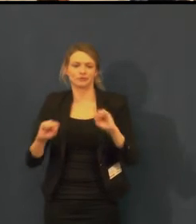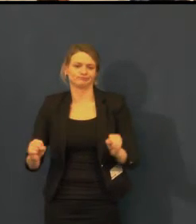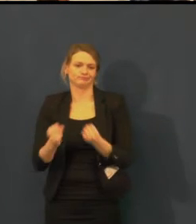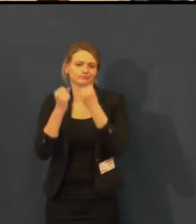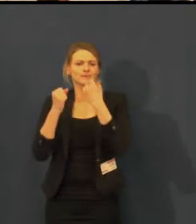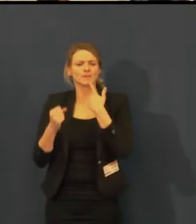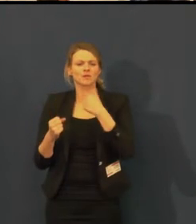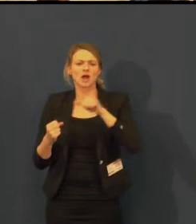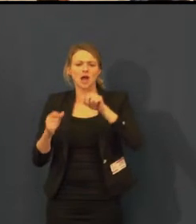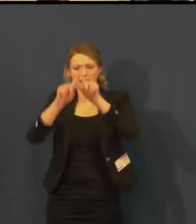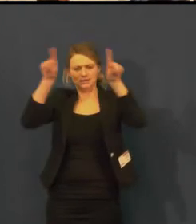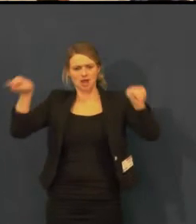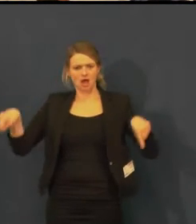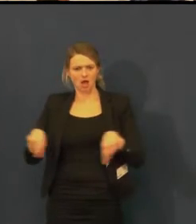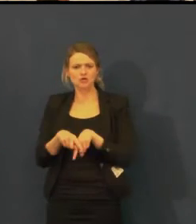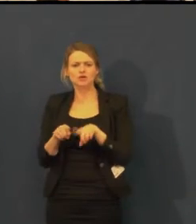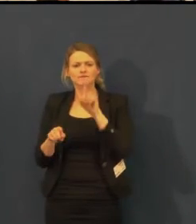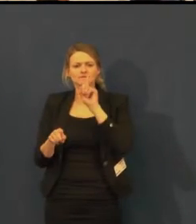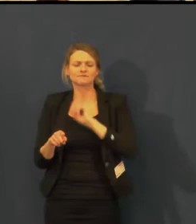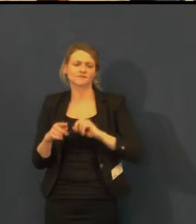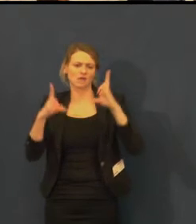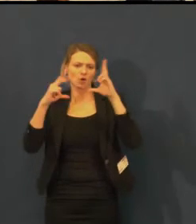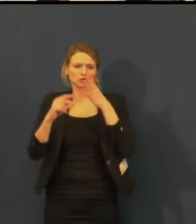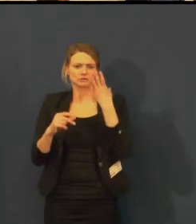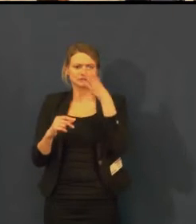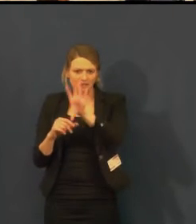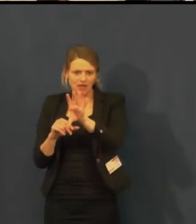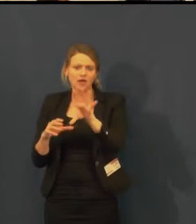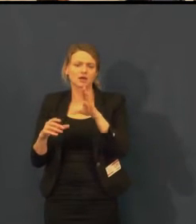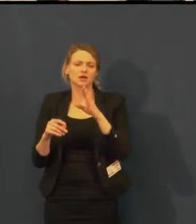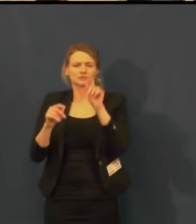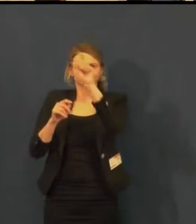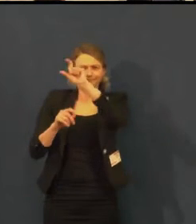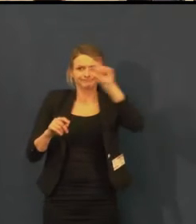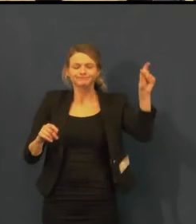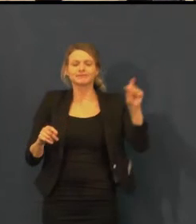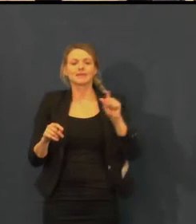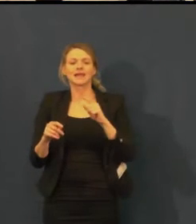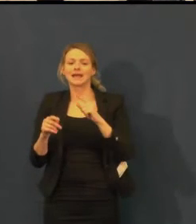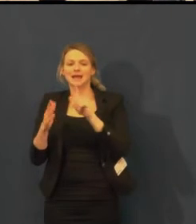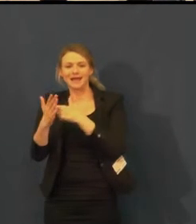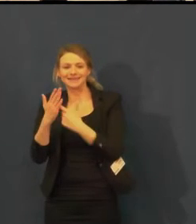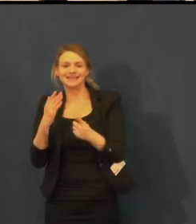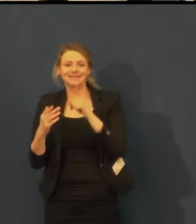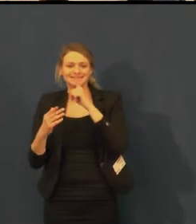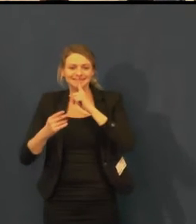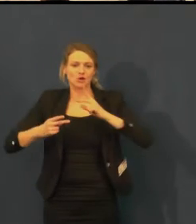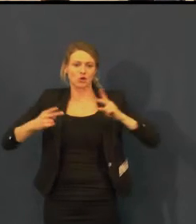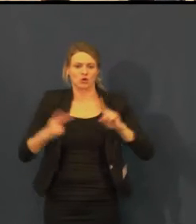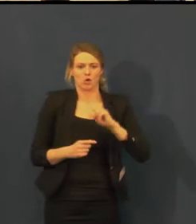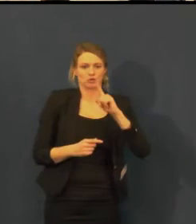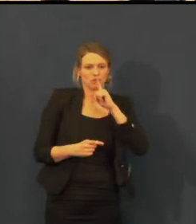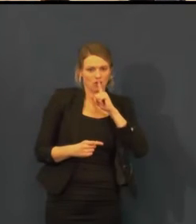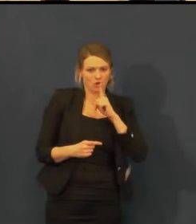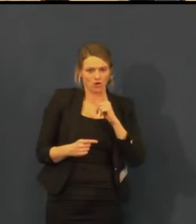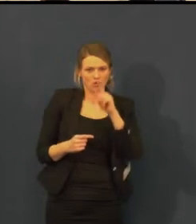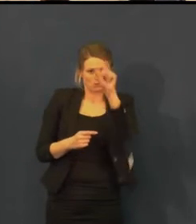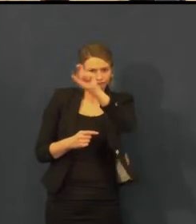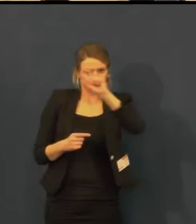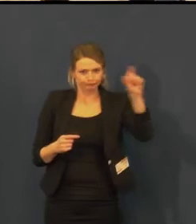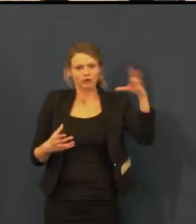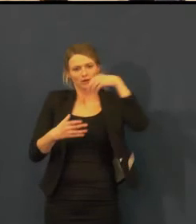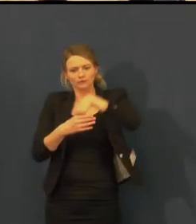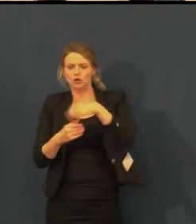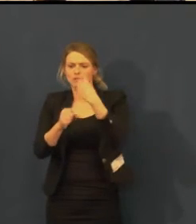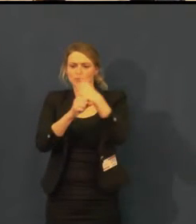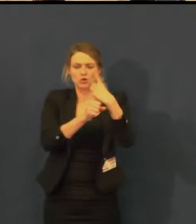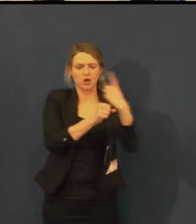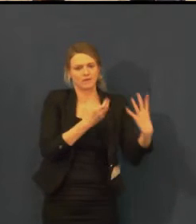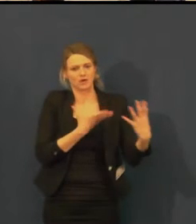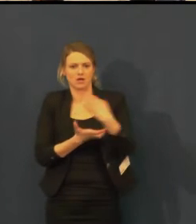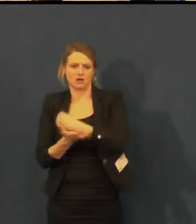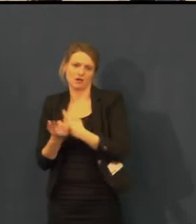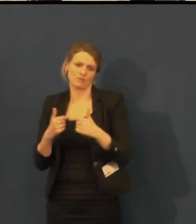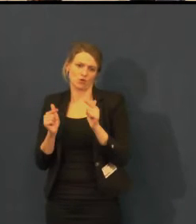Z tohoto místa jim chci poděkovat za podporu a myslím si, že jsou rádi,